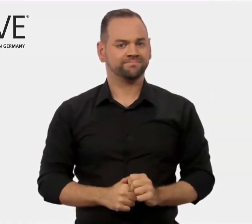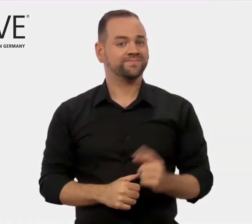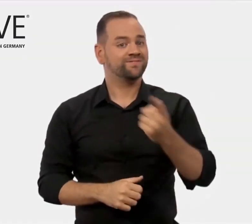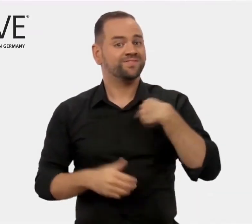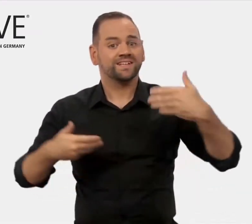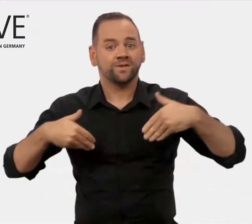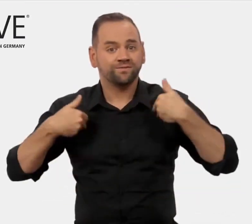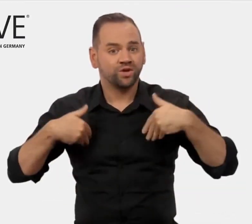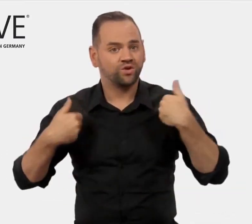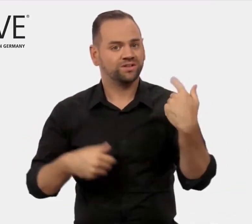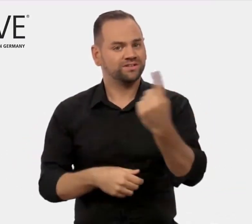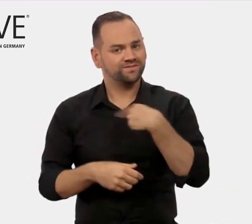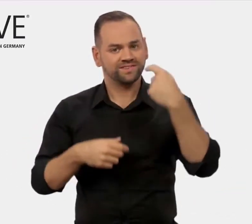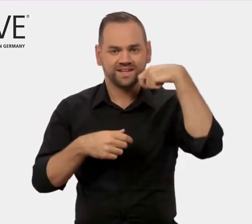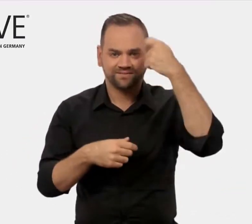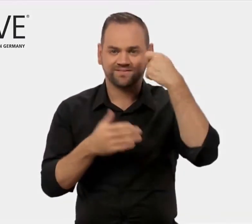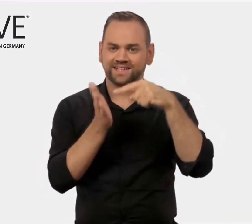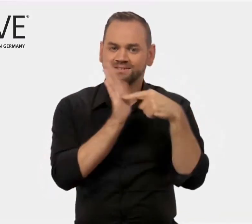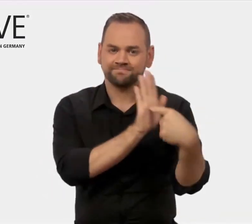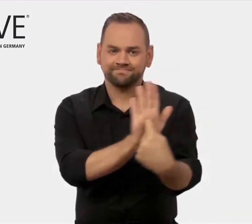Wir freuen uns, dass wir Ihnen mit diesem Film